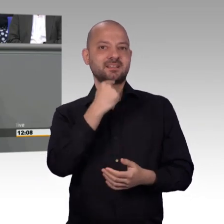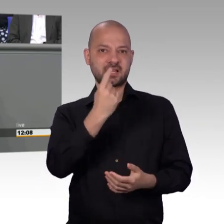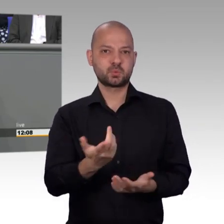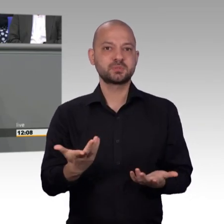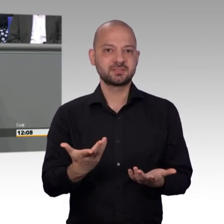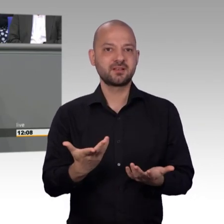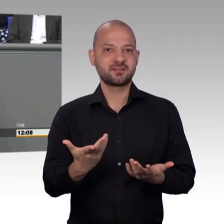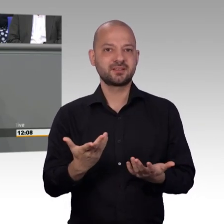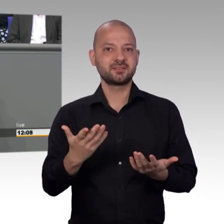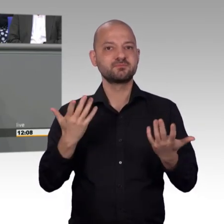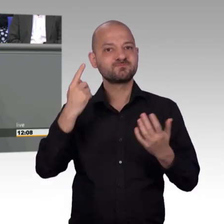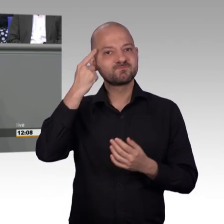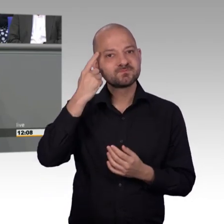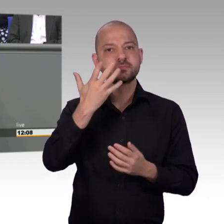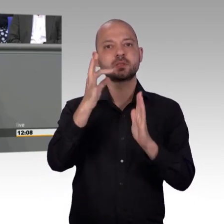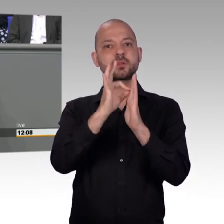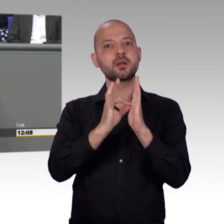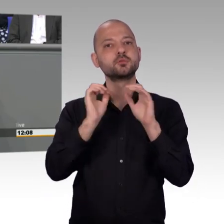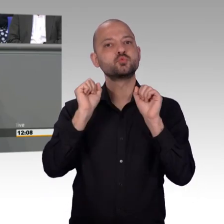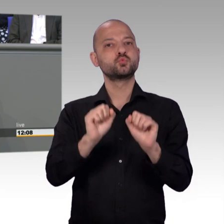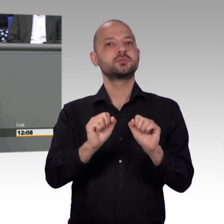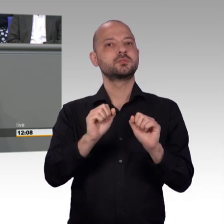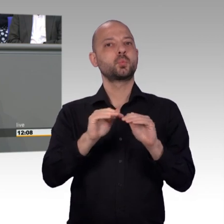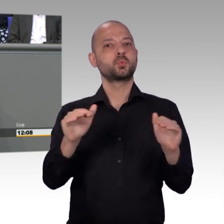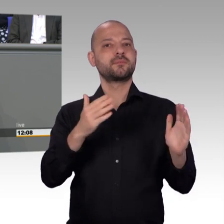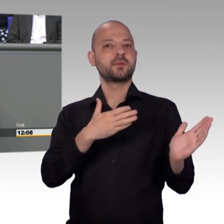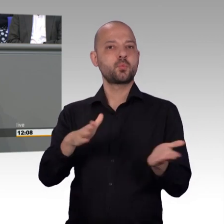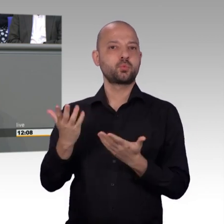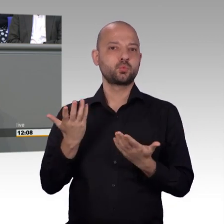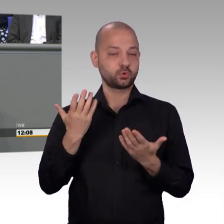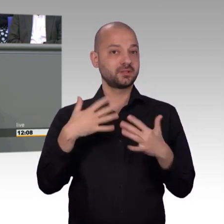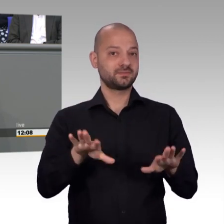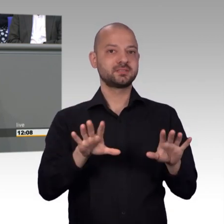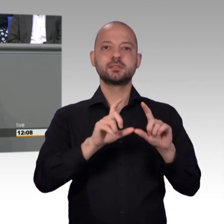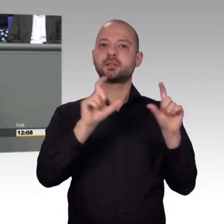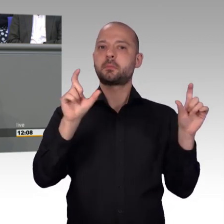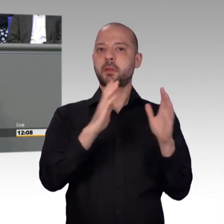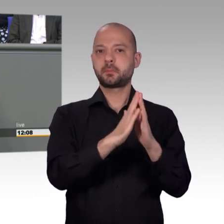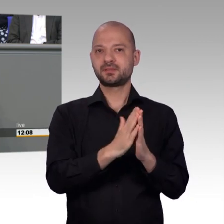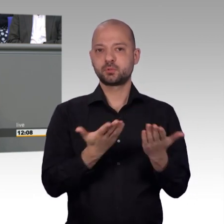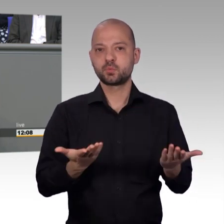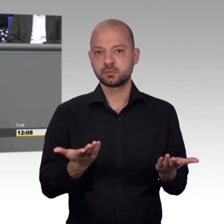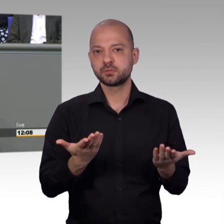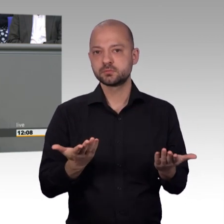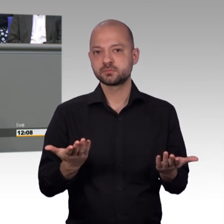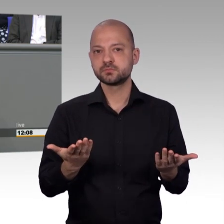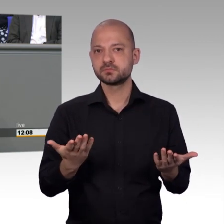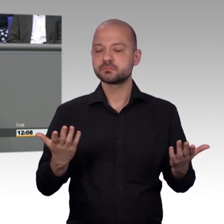aber über Fraktionsgrenzen hinweg äußerst angenehme und kollegiale Zusammenarbeit im Petitionsausschuss machen. Und Frau Kollegin Steinke, es kommt ja wirklich ganz,